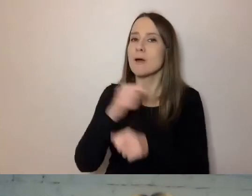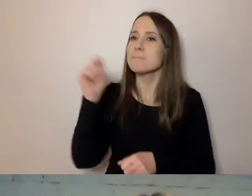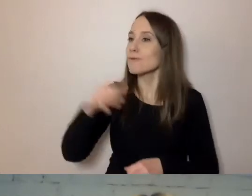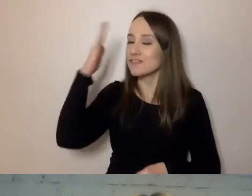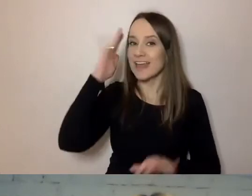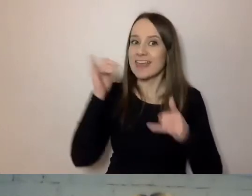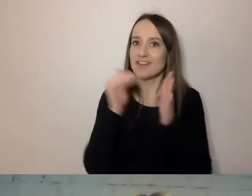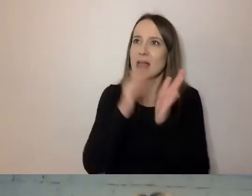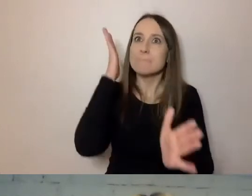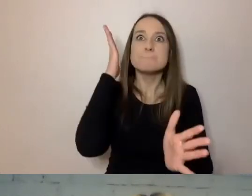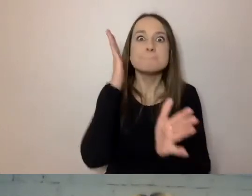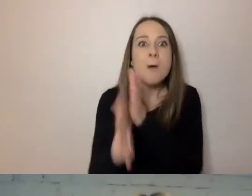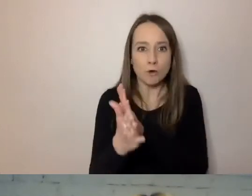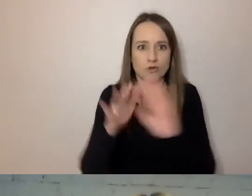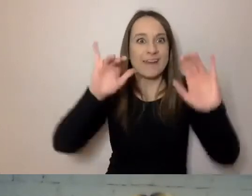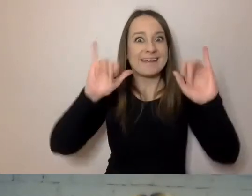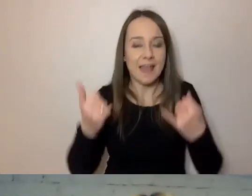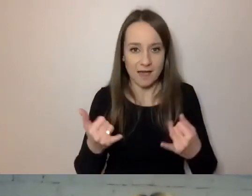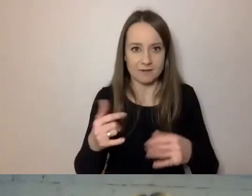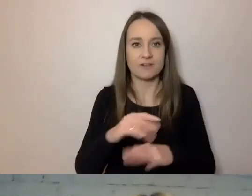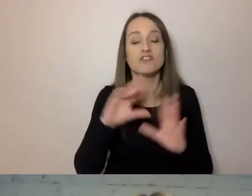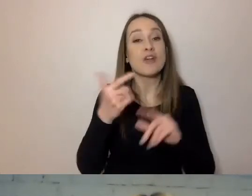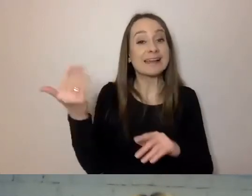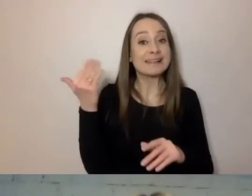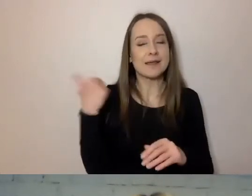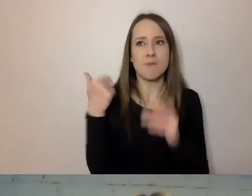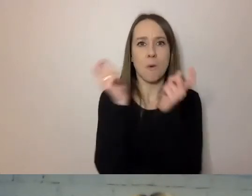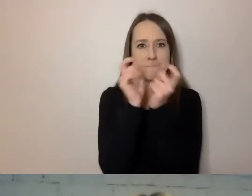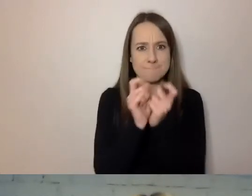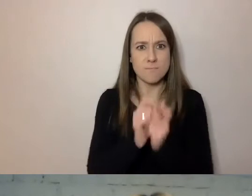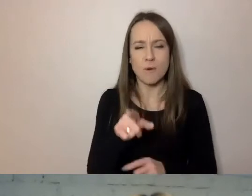Aby te punkty, o których mówiłem, które można rozwijać -